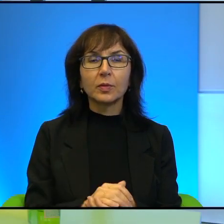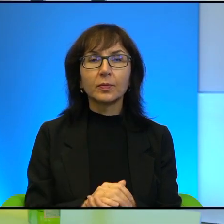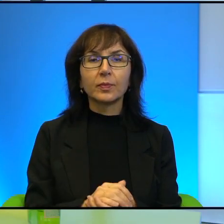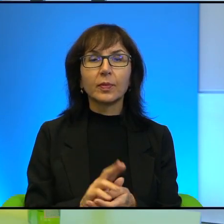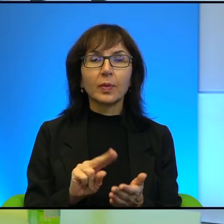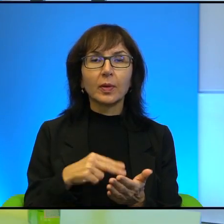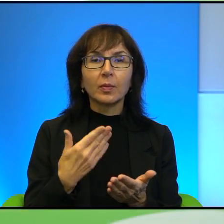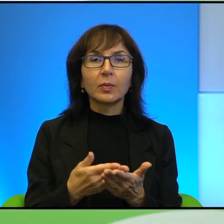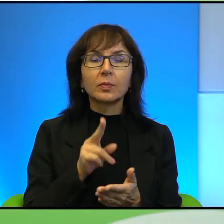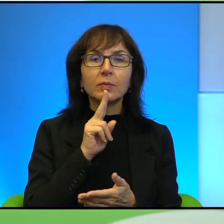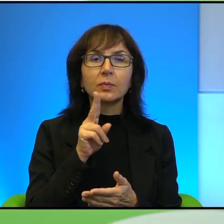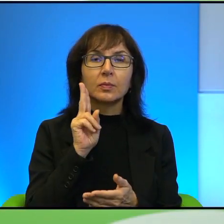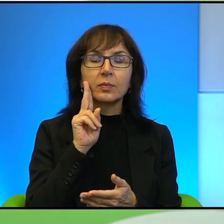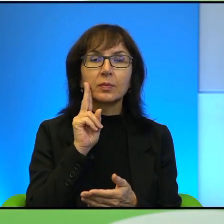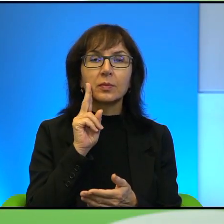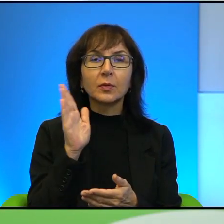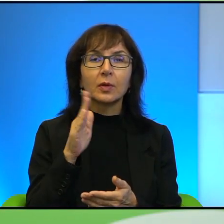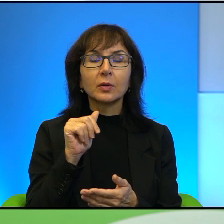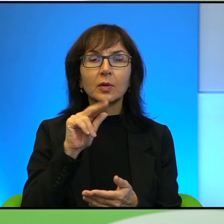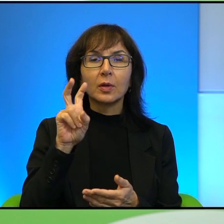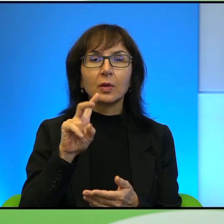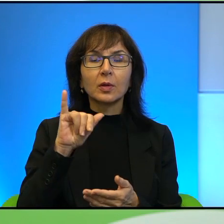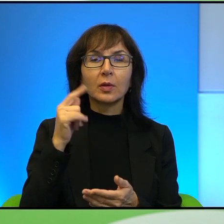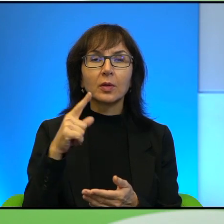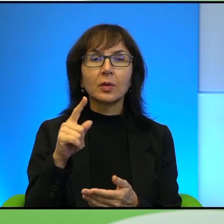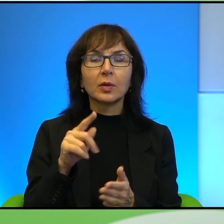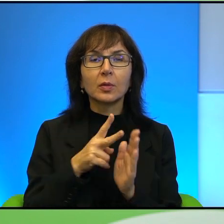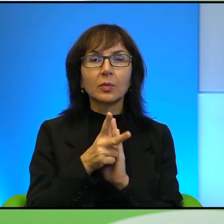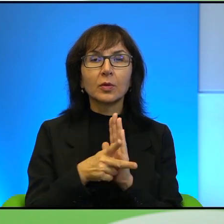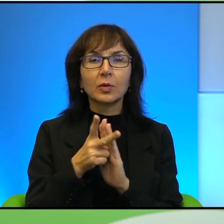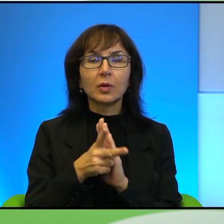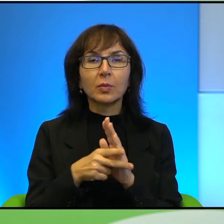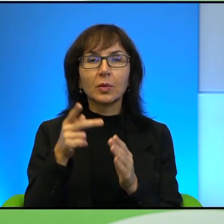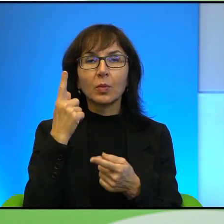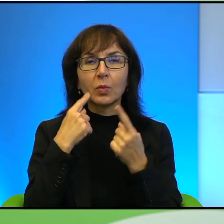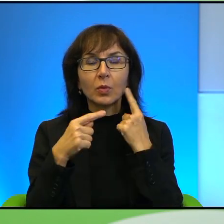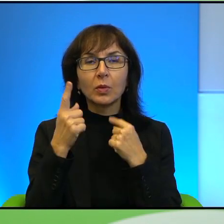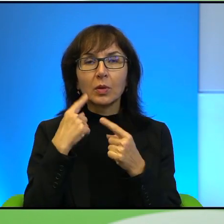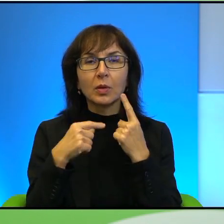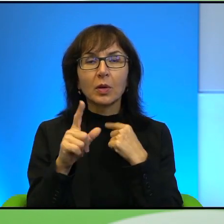która, matki Szahida, która przed kamerą rozpaczała, że zabito jej syna,